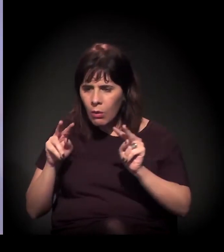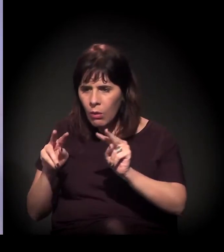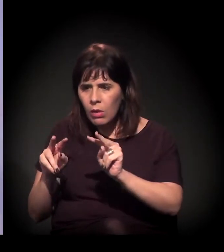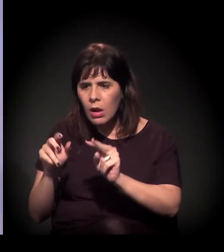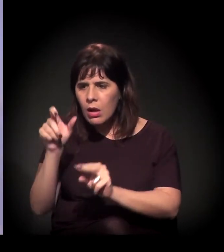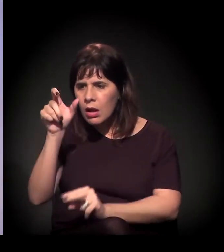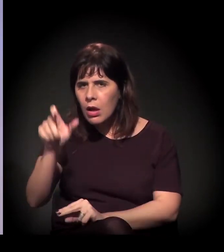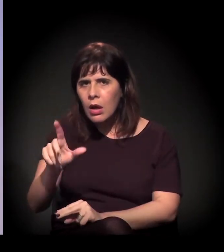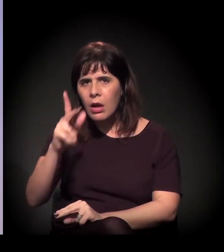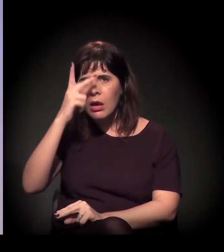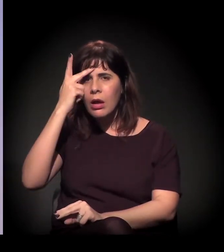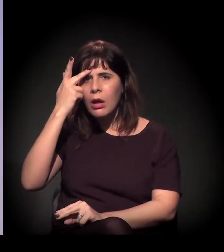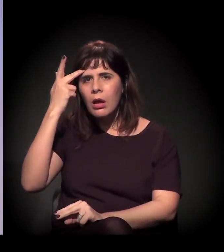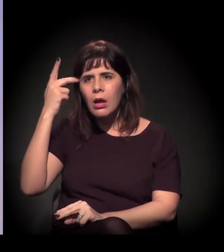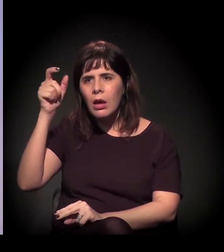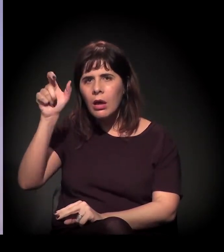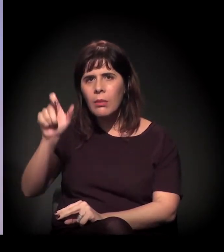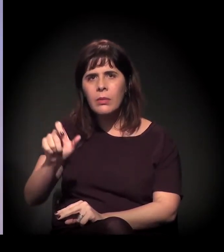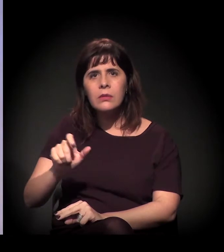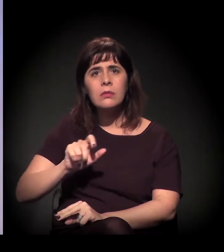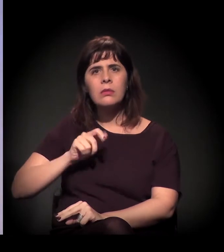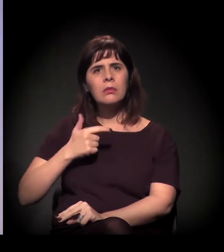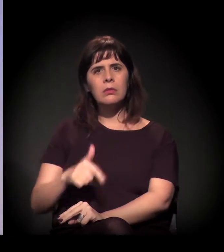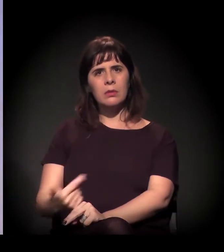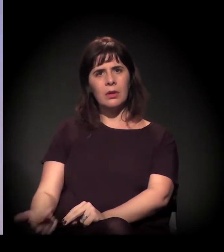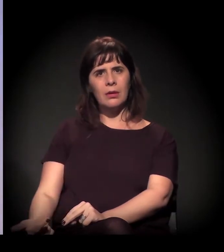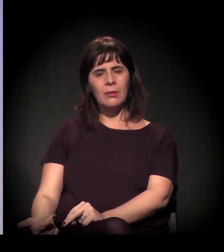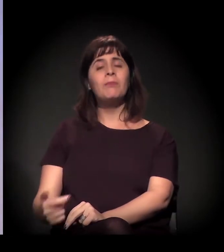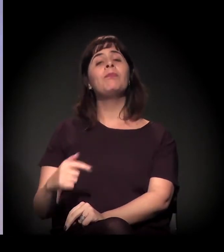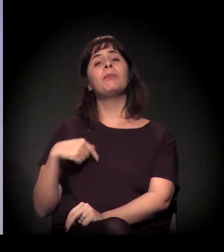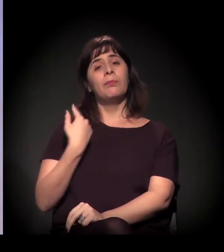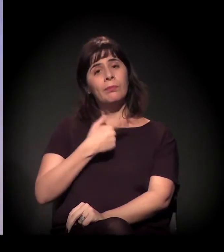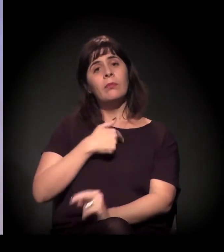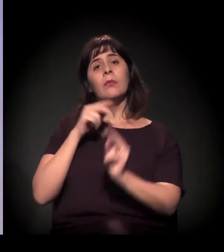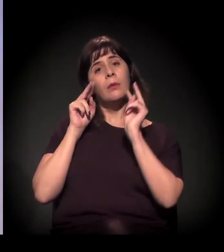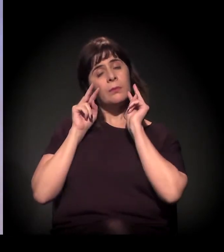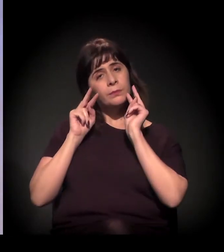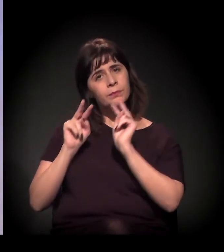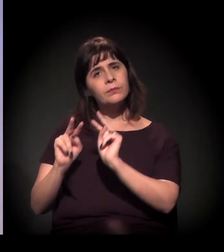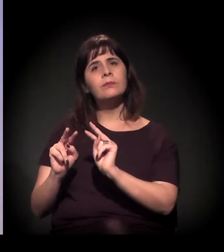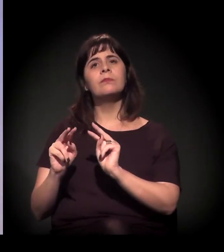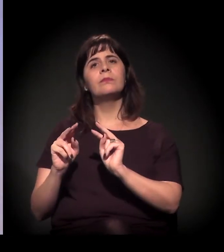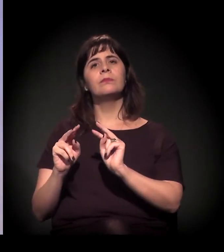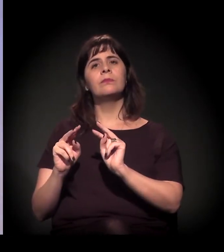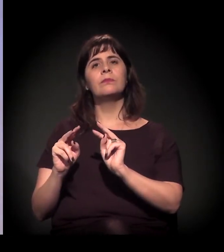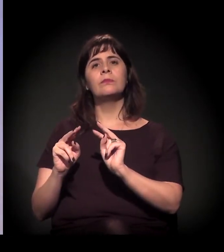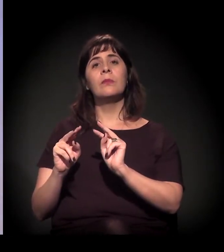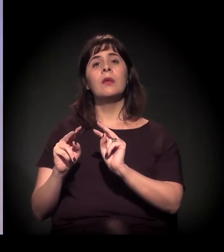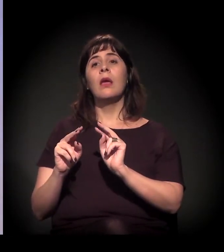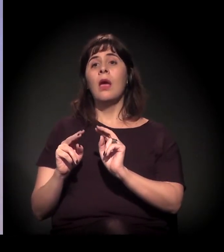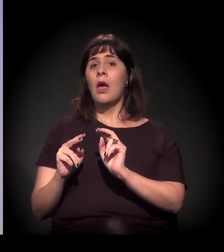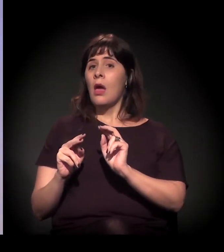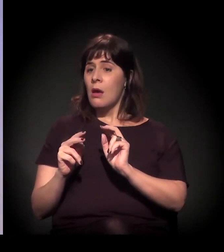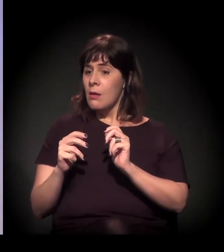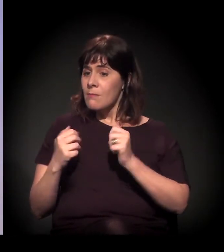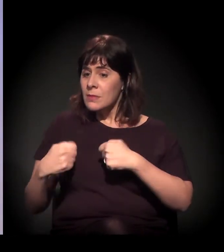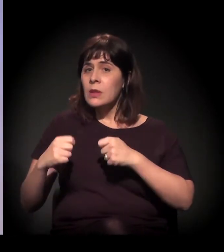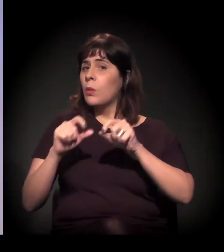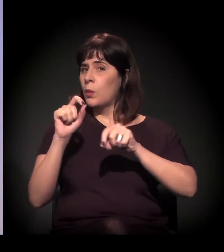maneiras de fazer resistência com os usuários especialmente as reuniões iniciais são com os usuários –